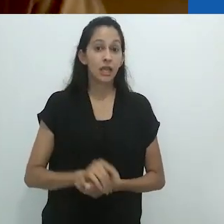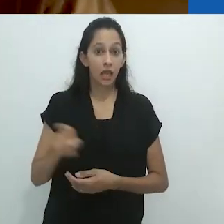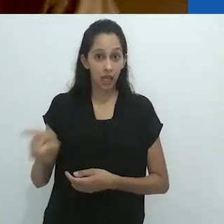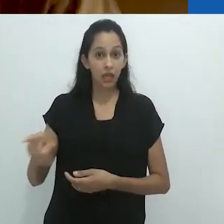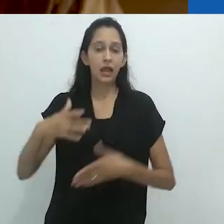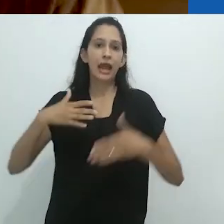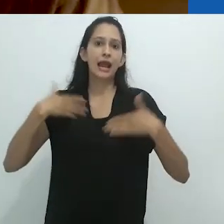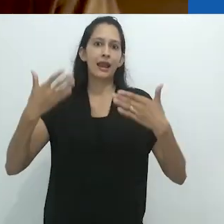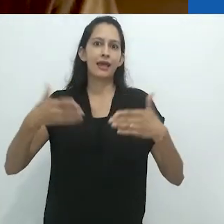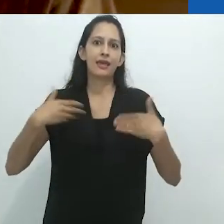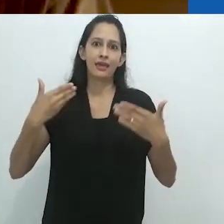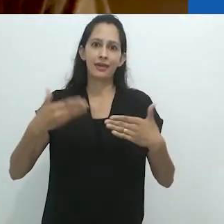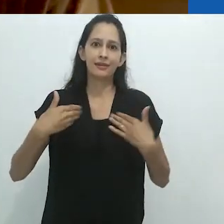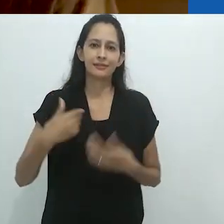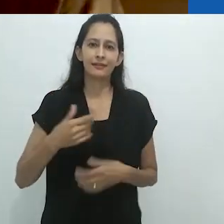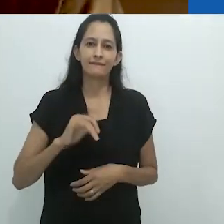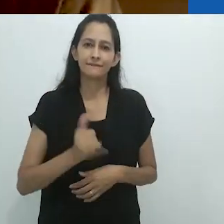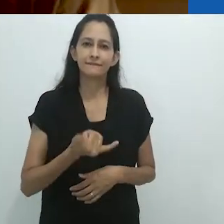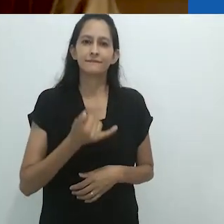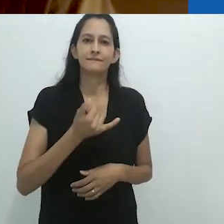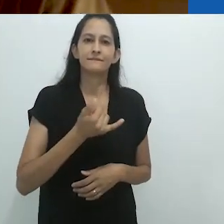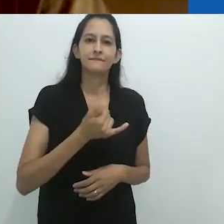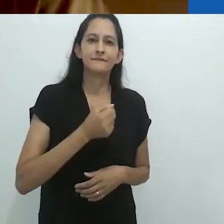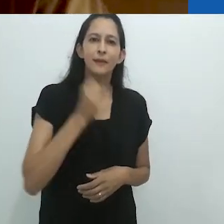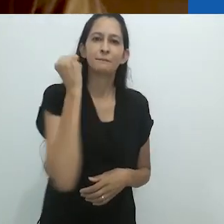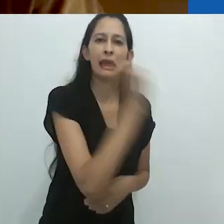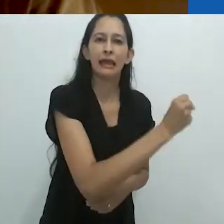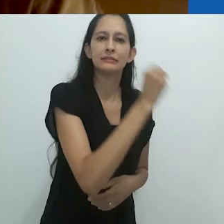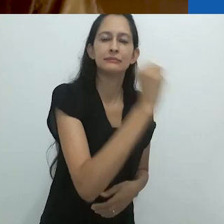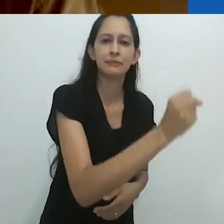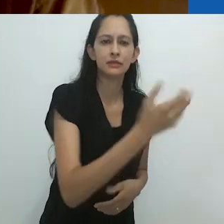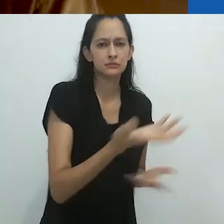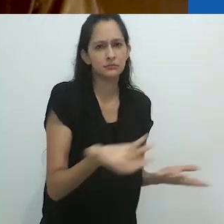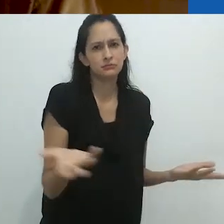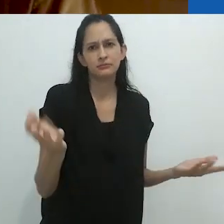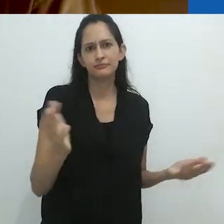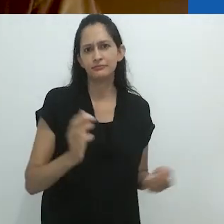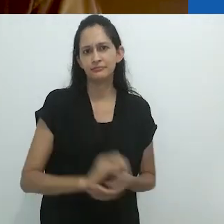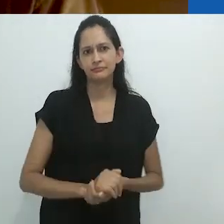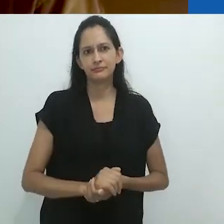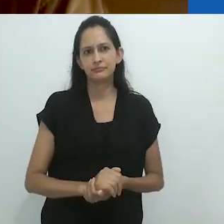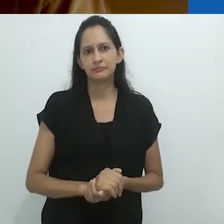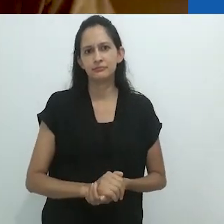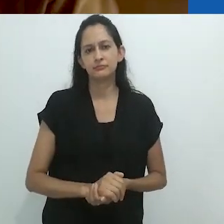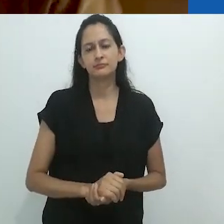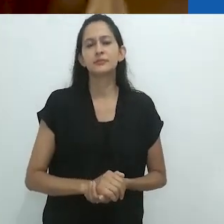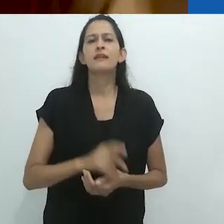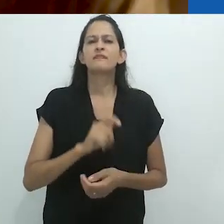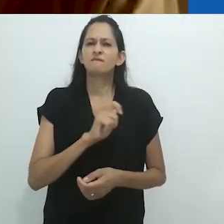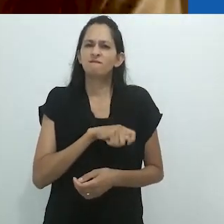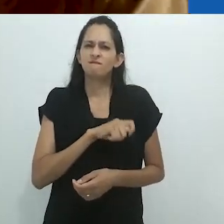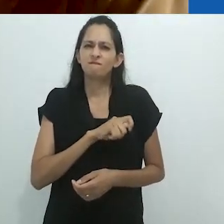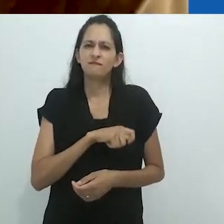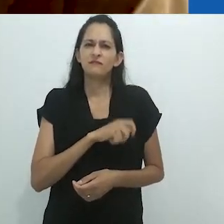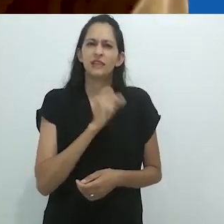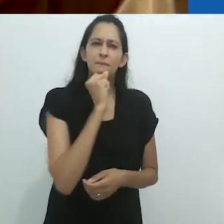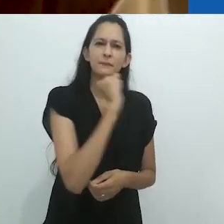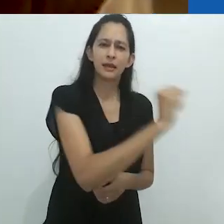Ele estava ali alegremente matando a exótica vida selvagem, tal como quando,